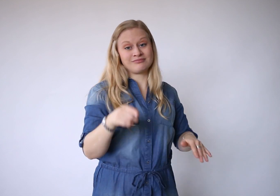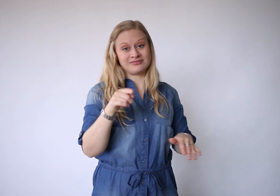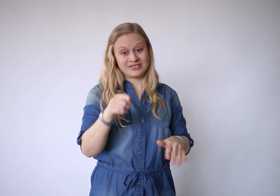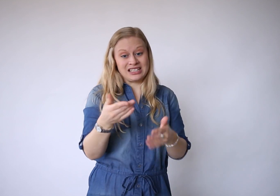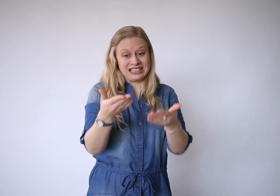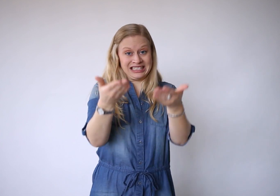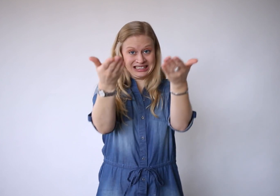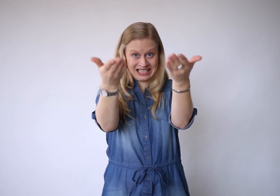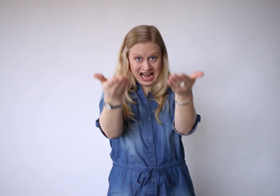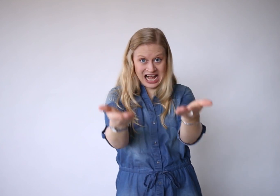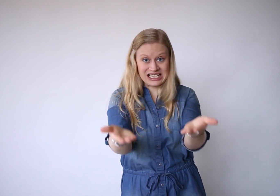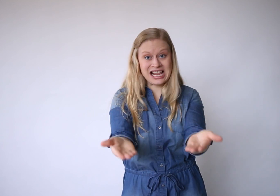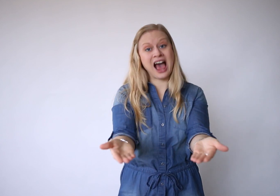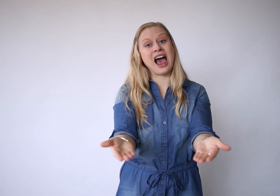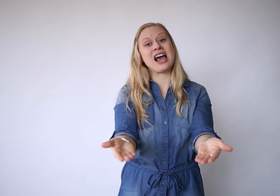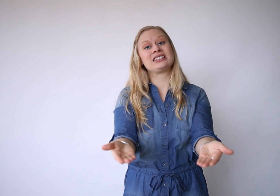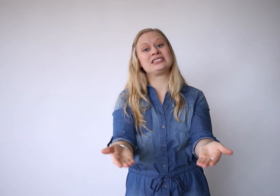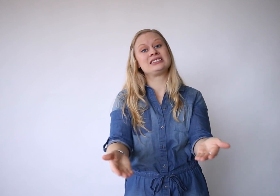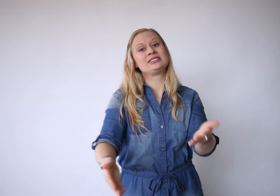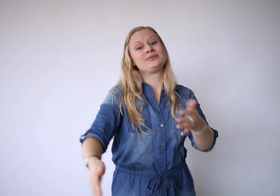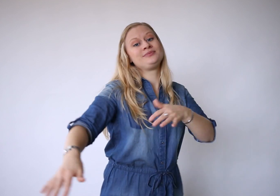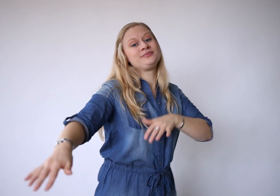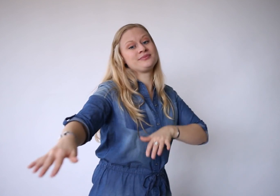dat is: er zijn.